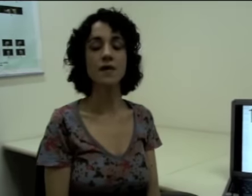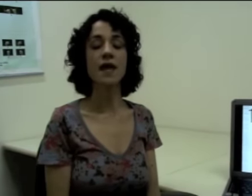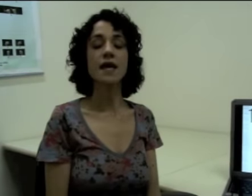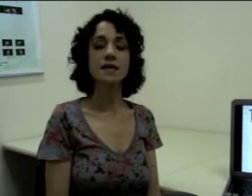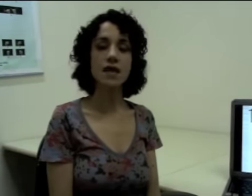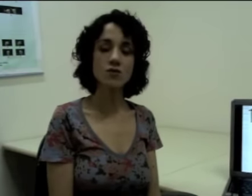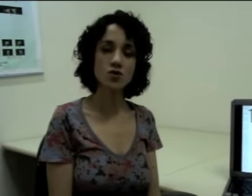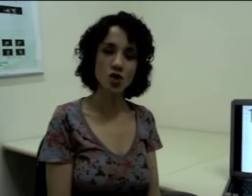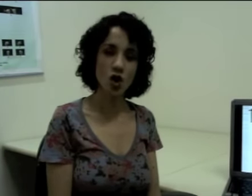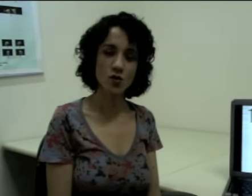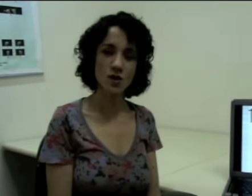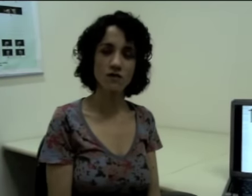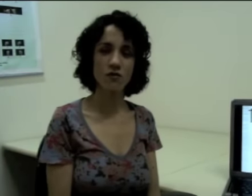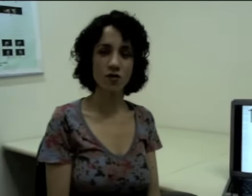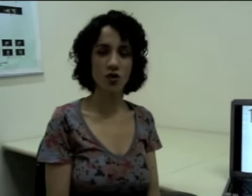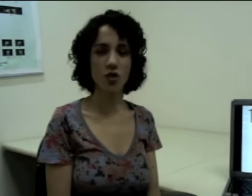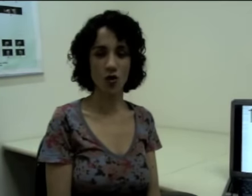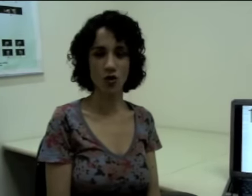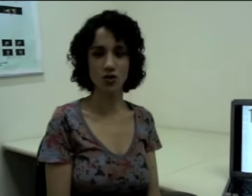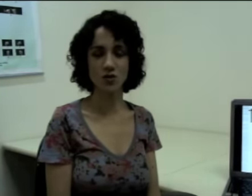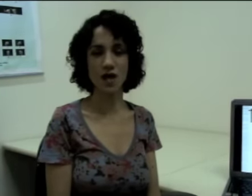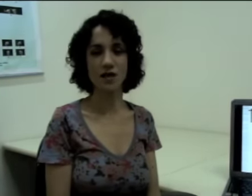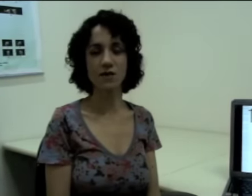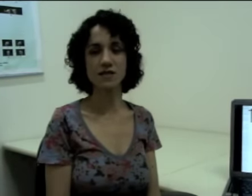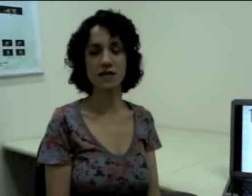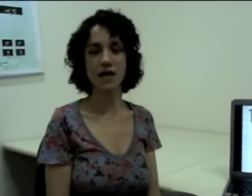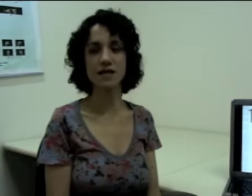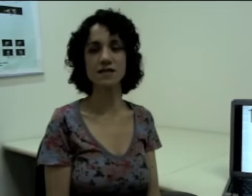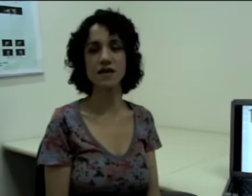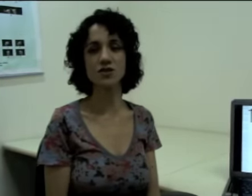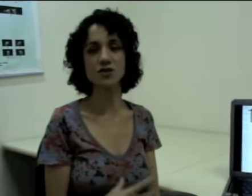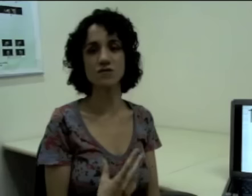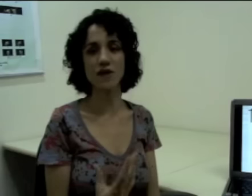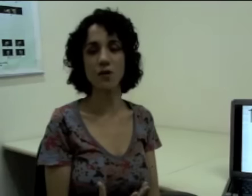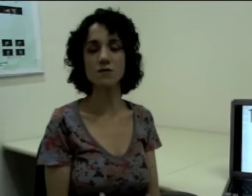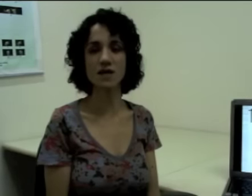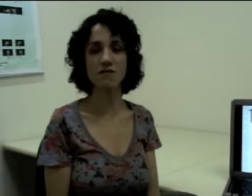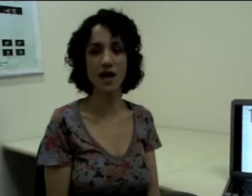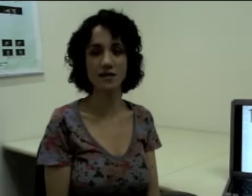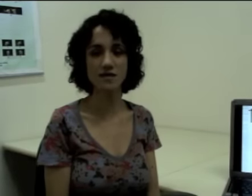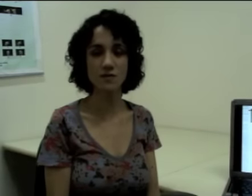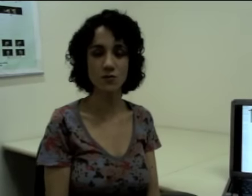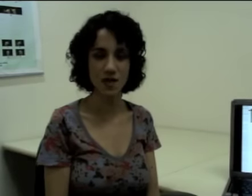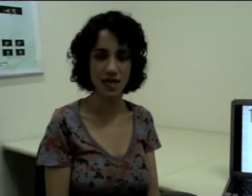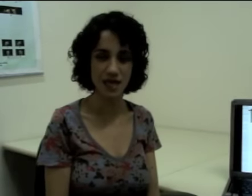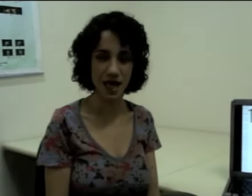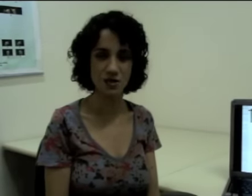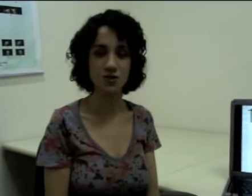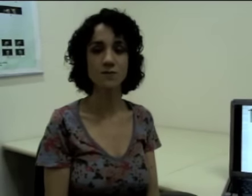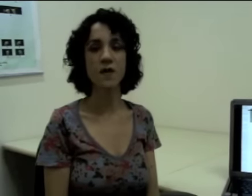Não só no nível fonológico da língua de sinais que a gente vai observar essa simultaneidade,